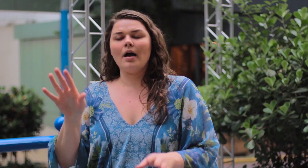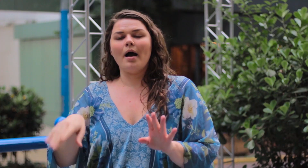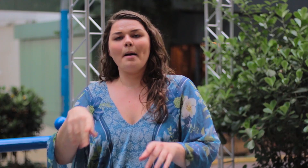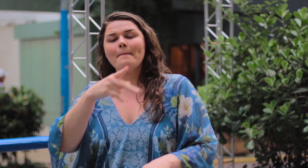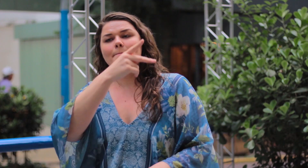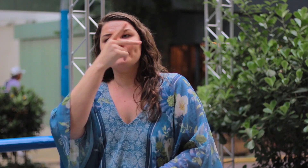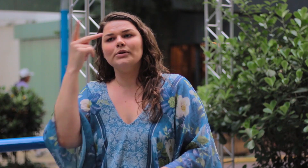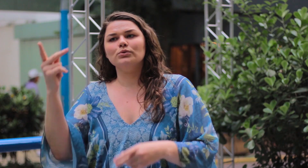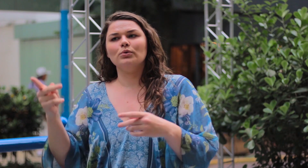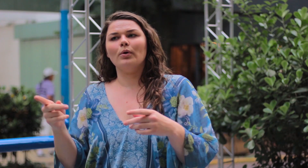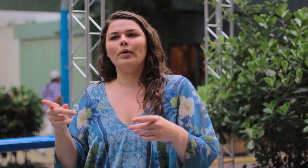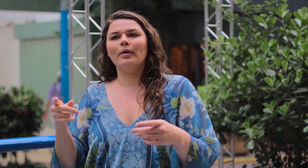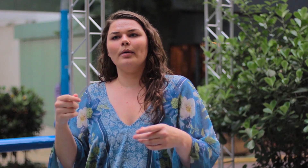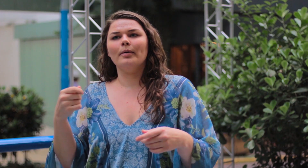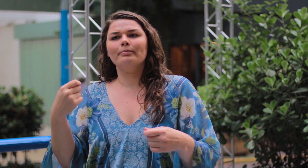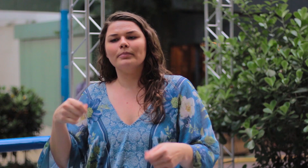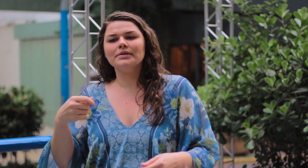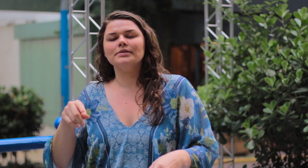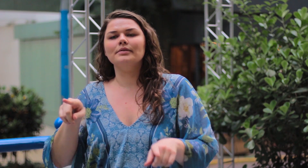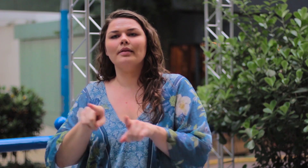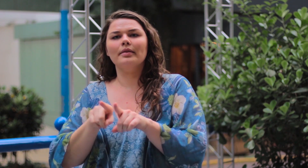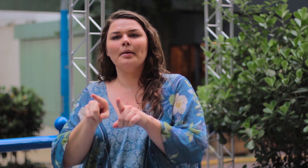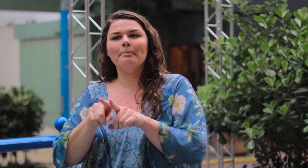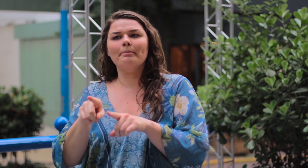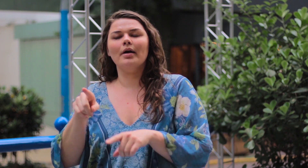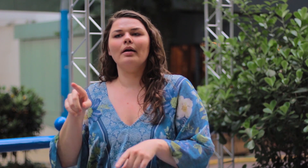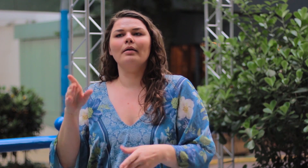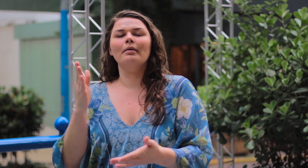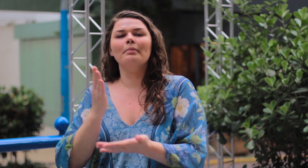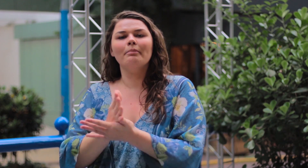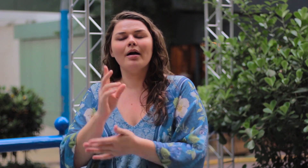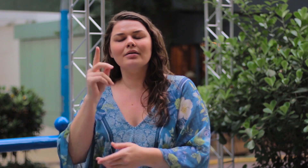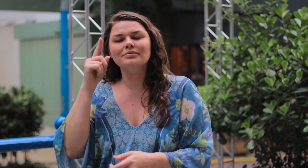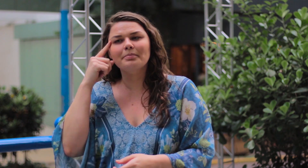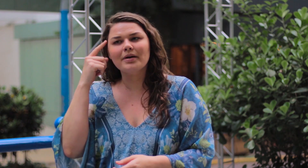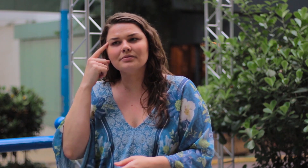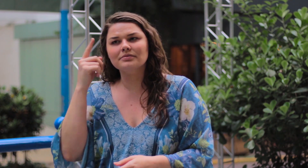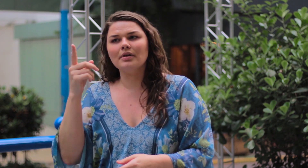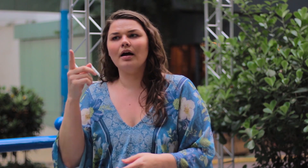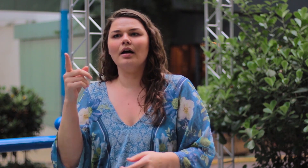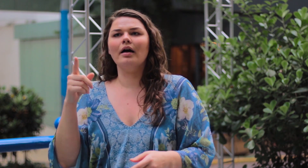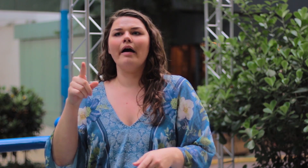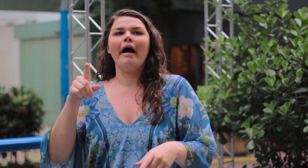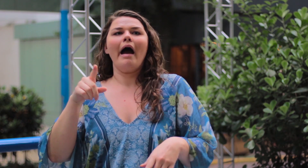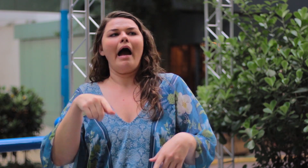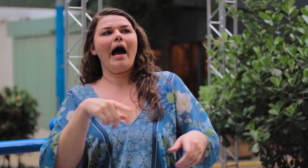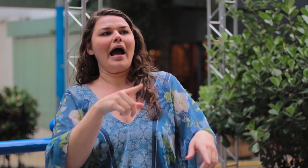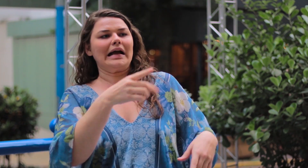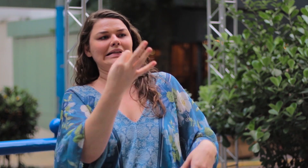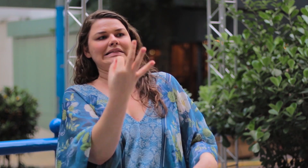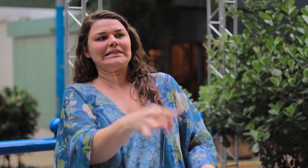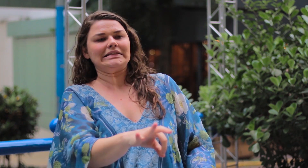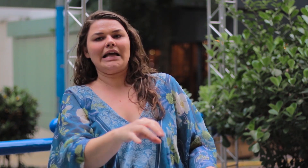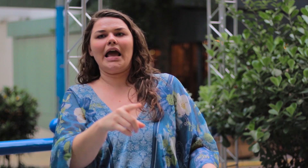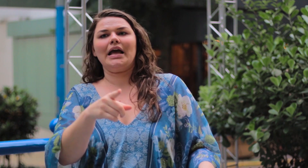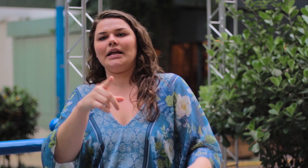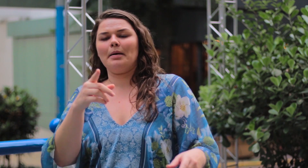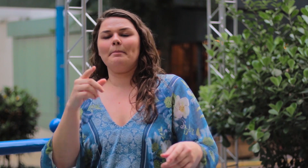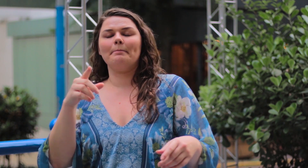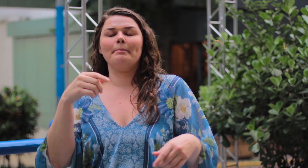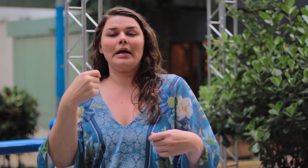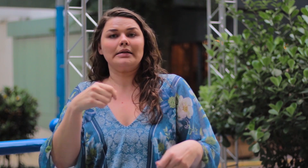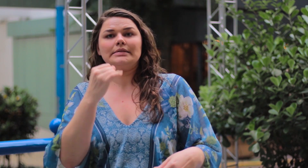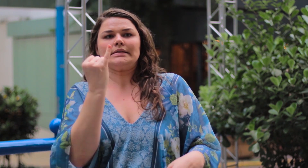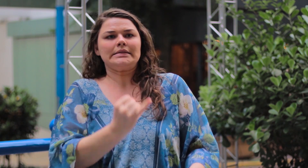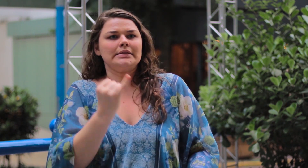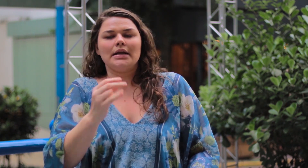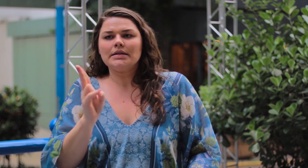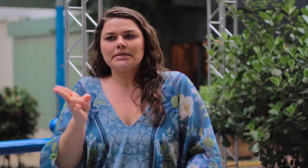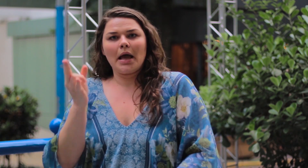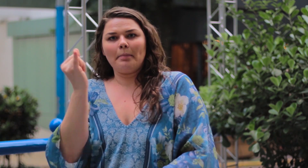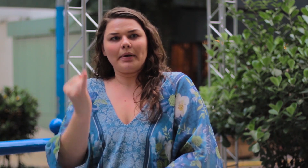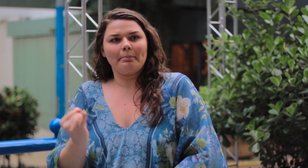As pessoas também precisam parar de dizer o que o certo é ser magra.